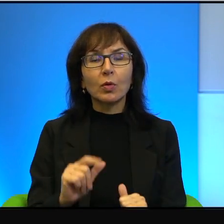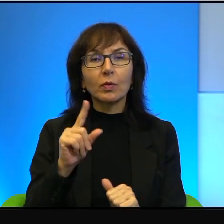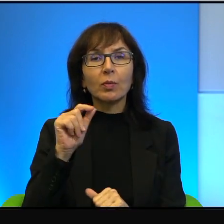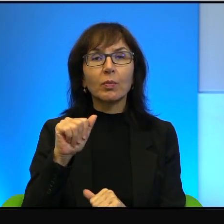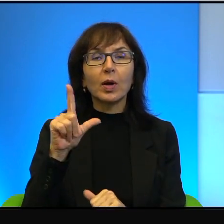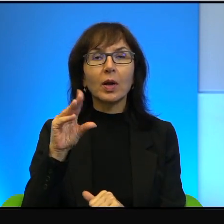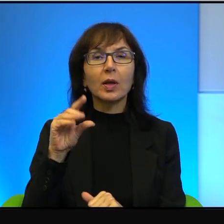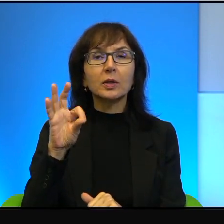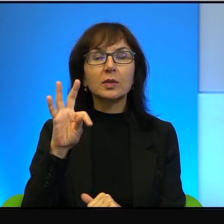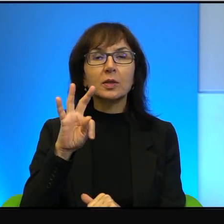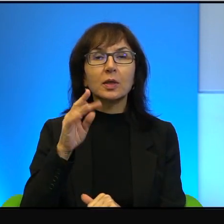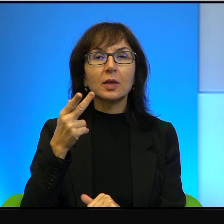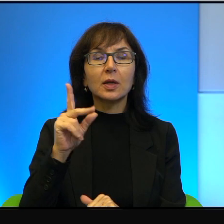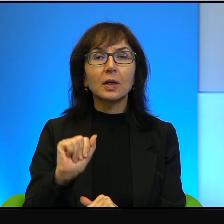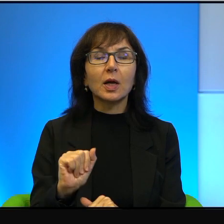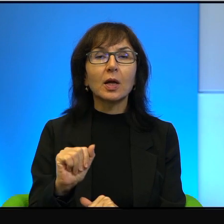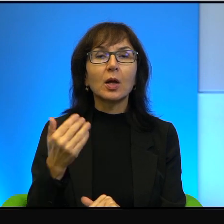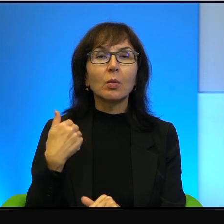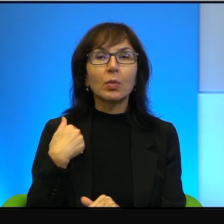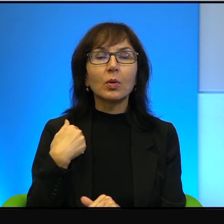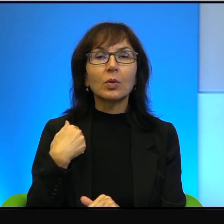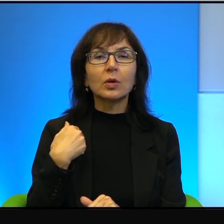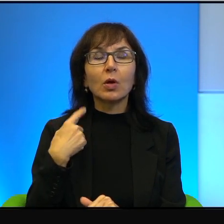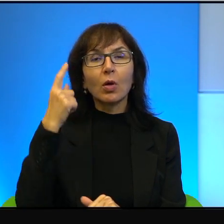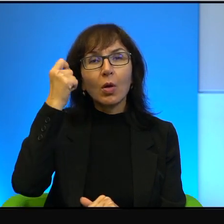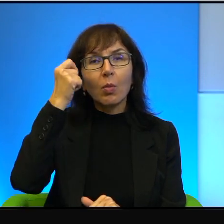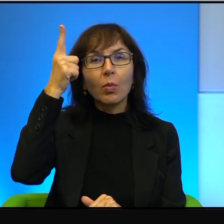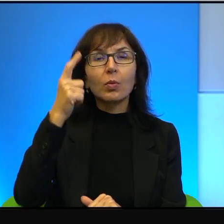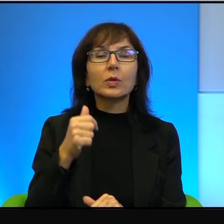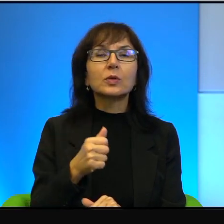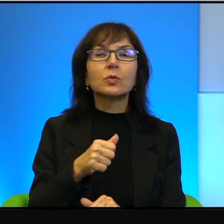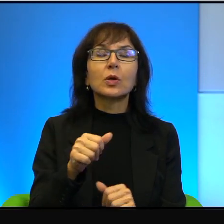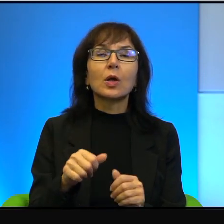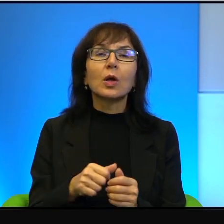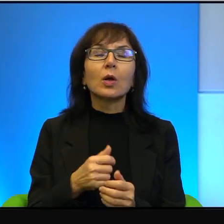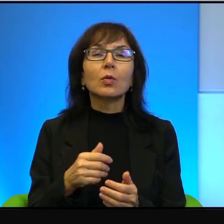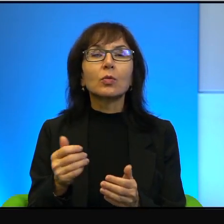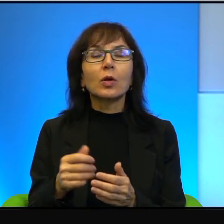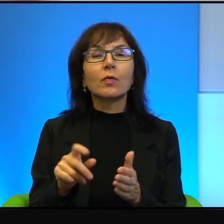Były to pomysły wymagające od Izraela bardzo wielu wyrzeczeń i takie bardzo